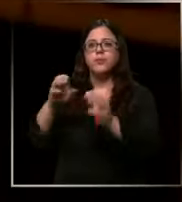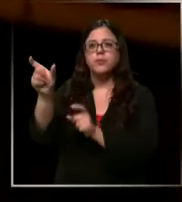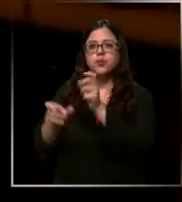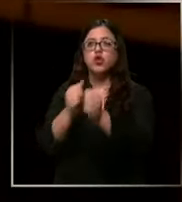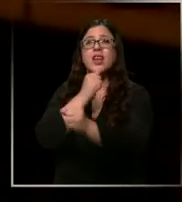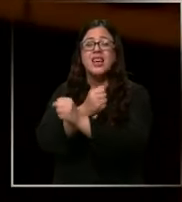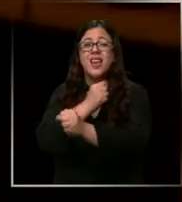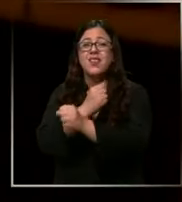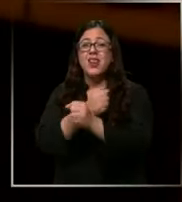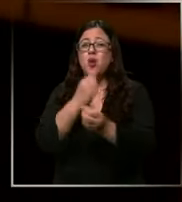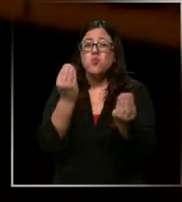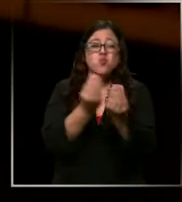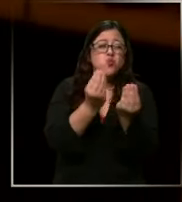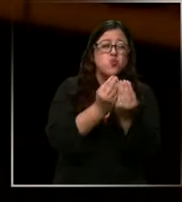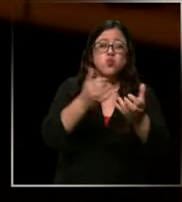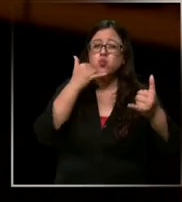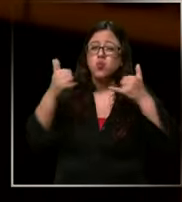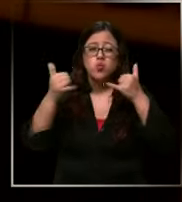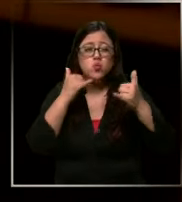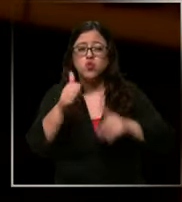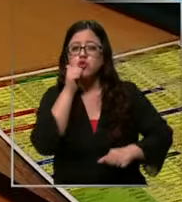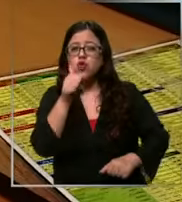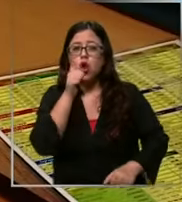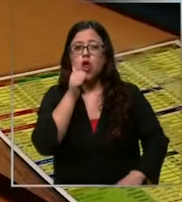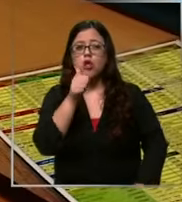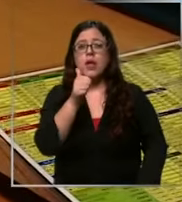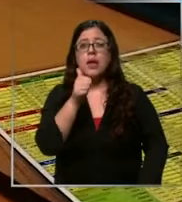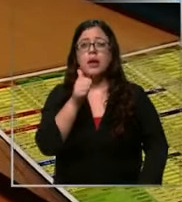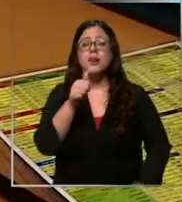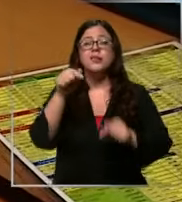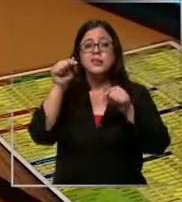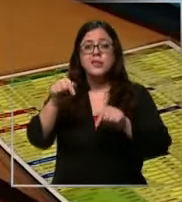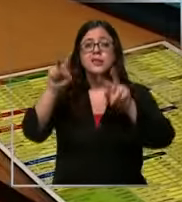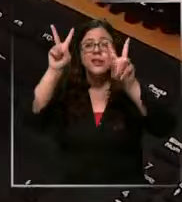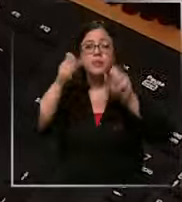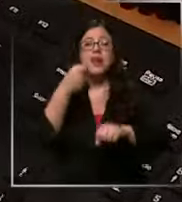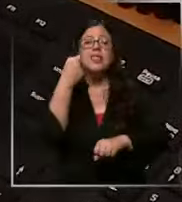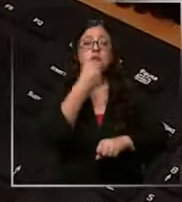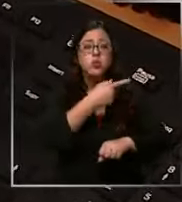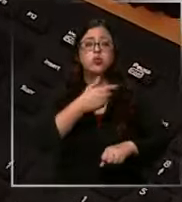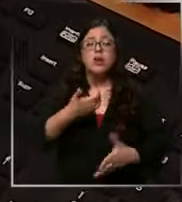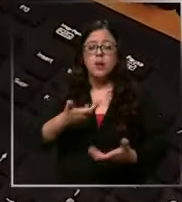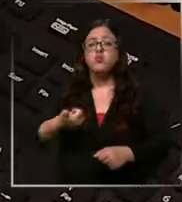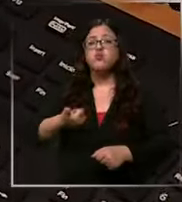recibe miles de llamadas todos los días es el canal de denuncia policial más ocupado por la